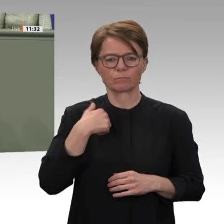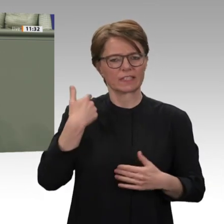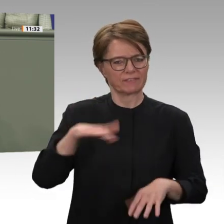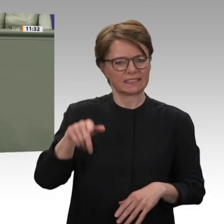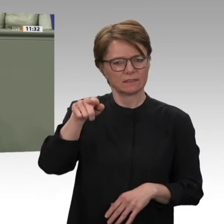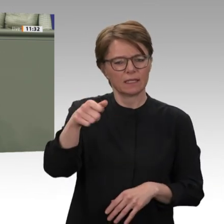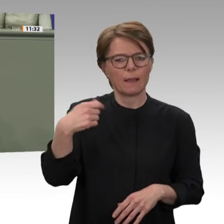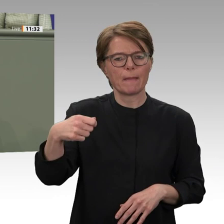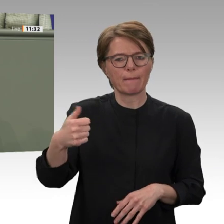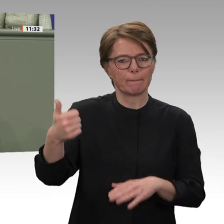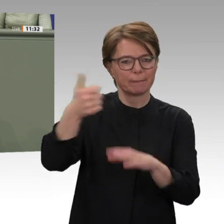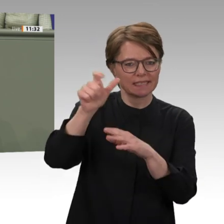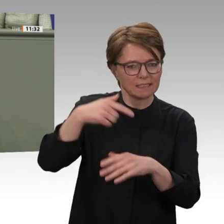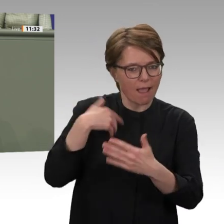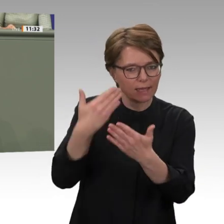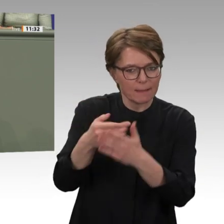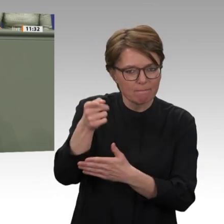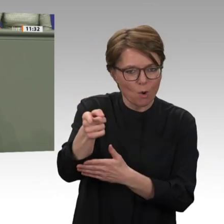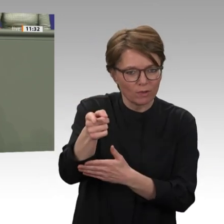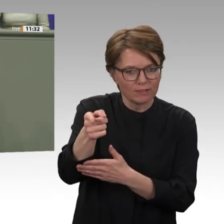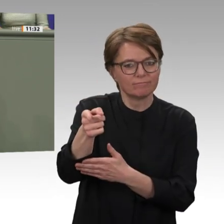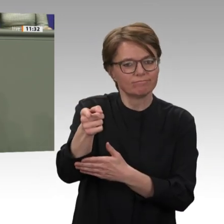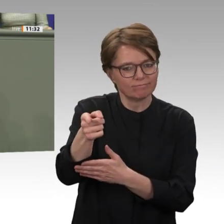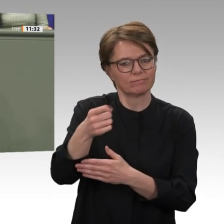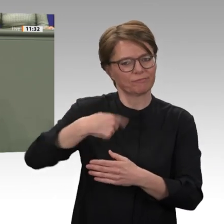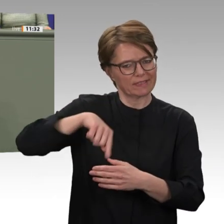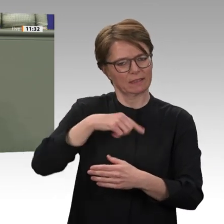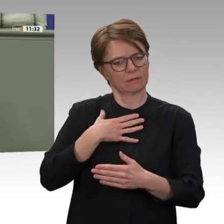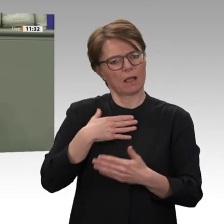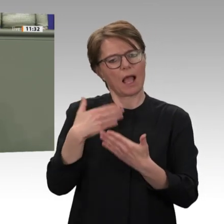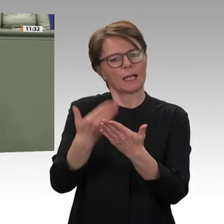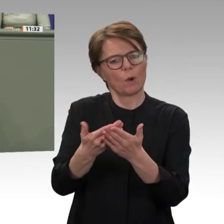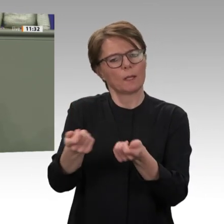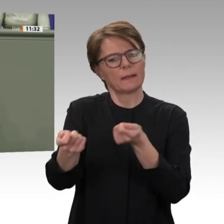Seite gewünscht wird. Wir haben das Versprechen eingelöst, dass die Übergangsregierung